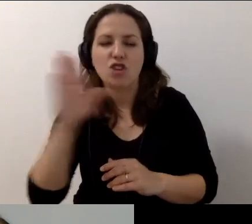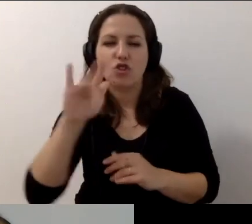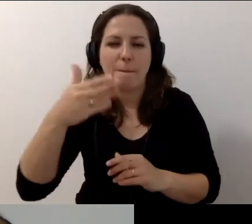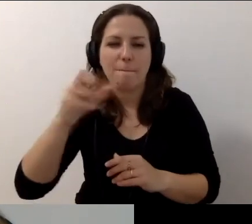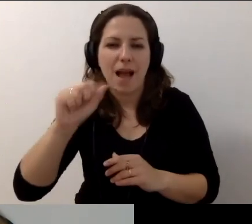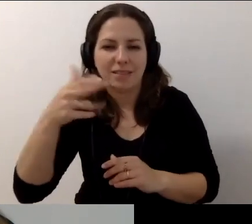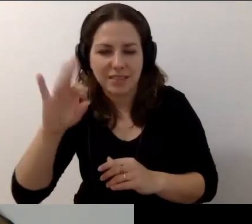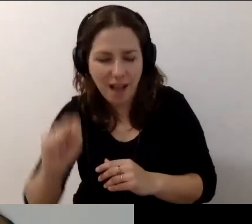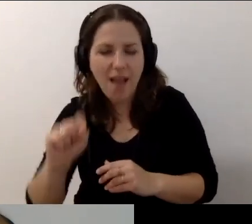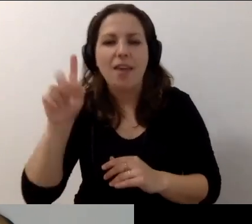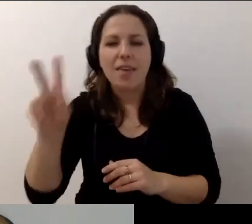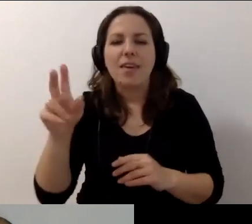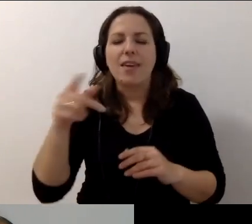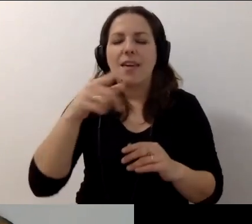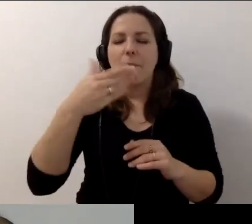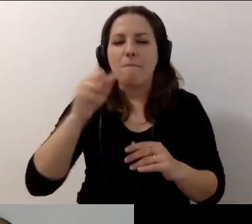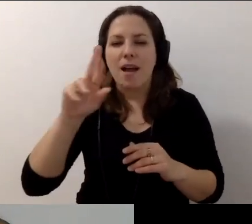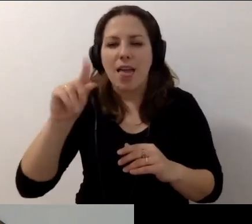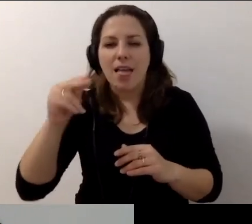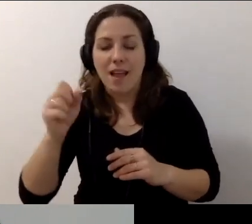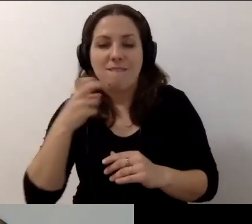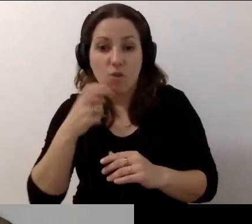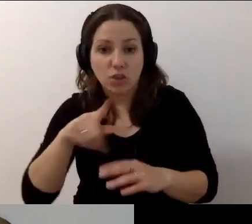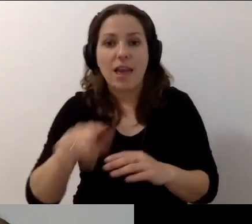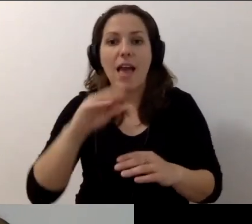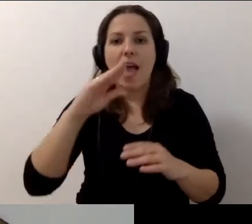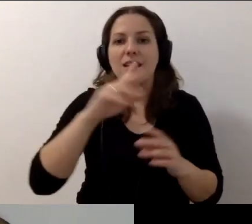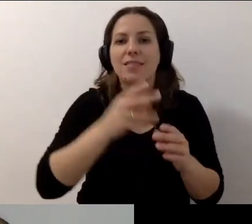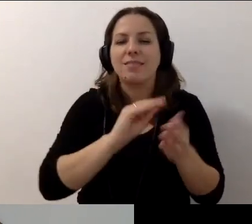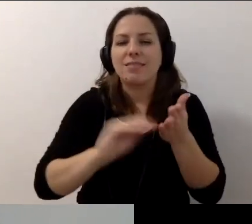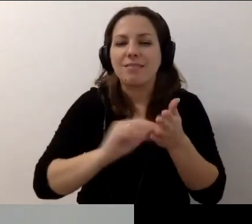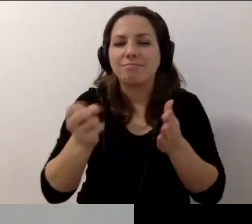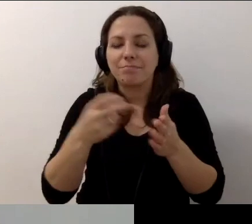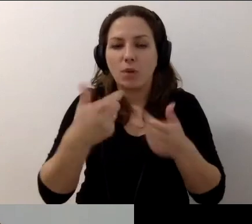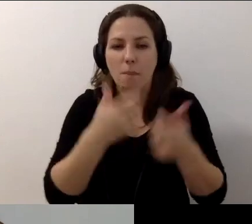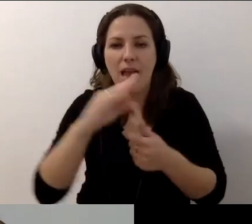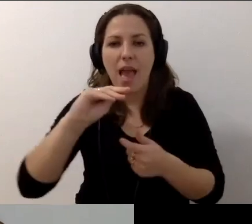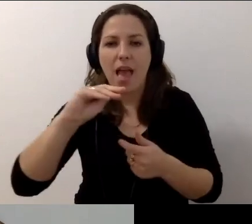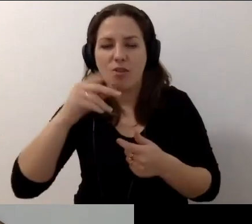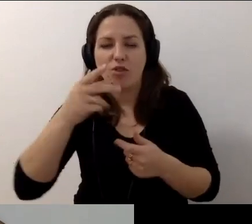I naszymi napisowcami z Dostępni.eu. Webinarium jest organizowane w ramach projektu